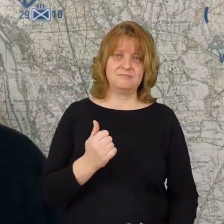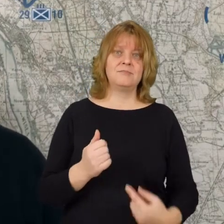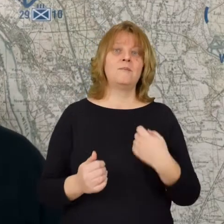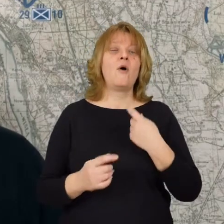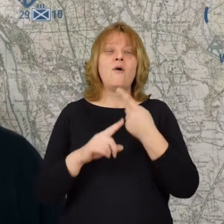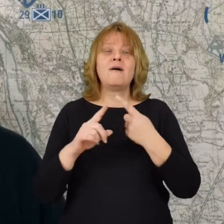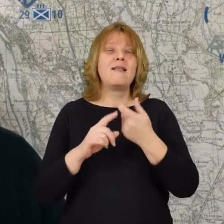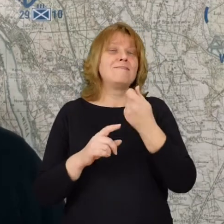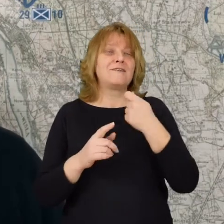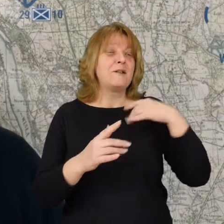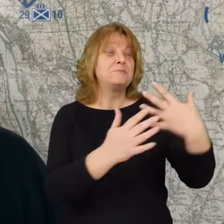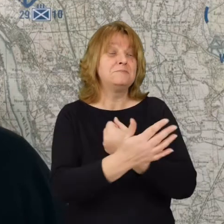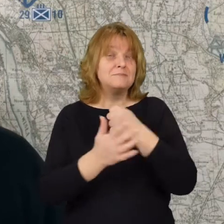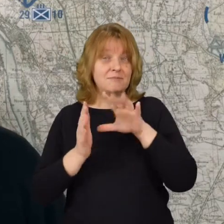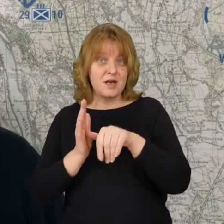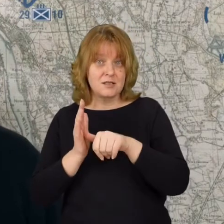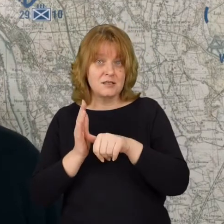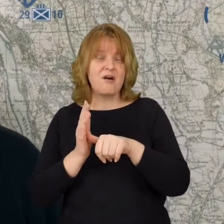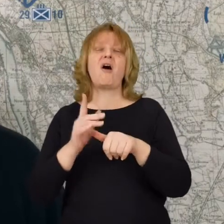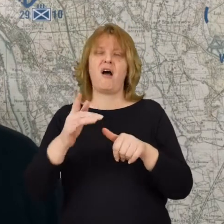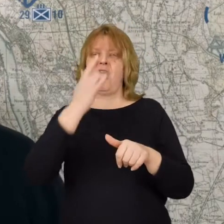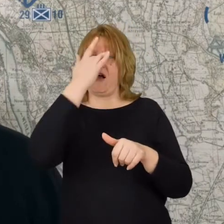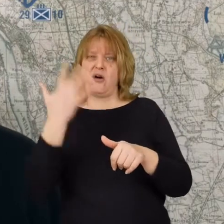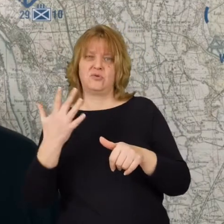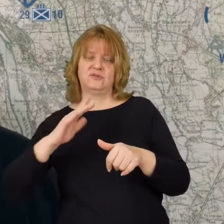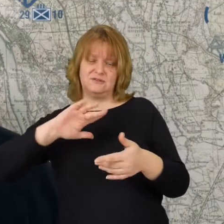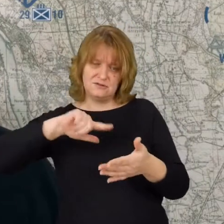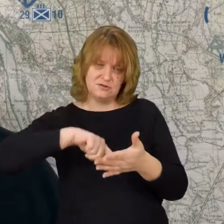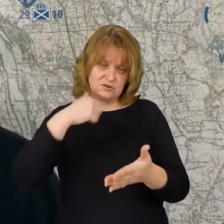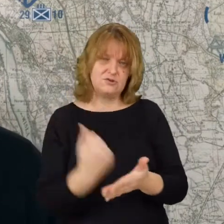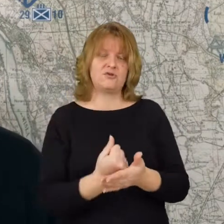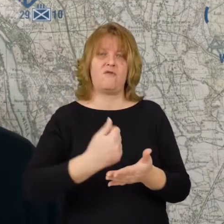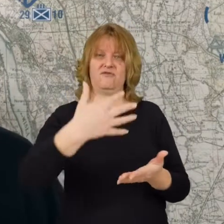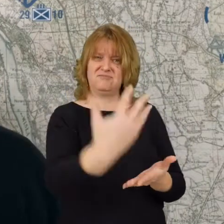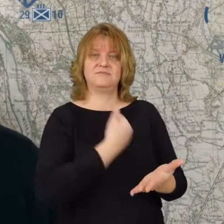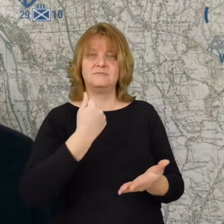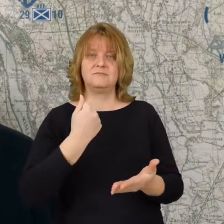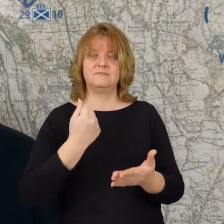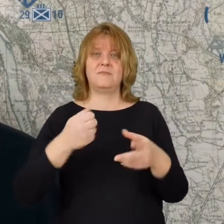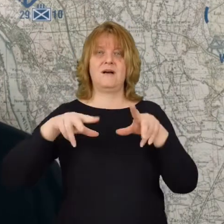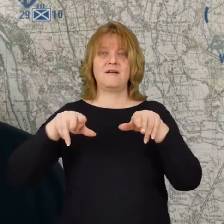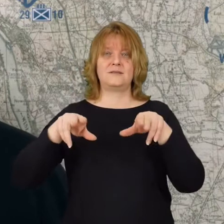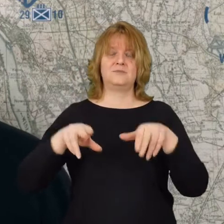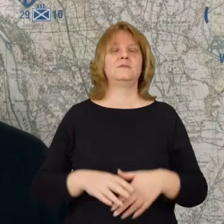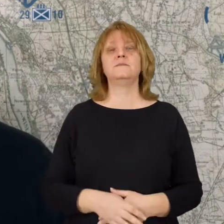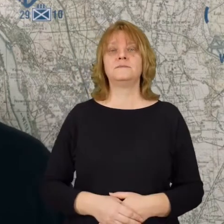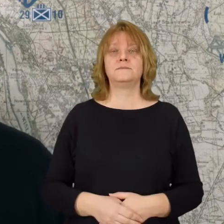Po chwilowym odzyskaniu miasta bolszewicy ponownie przejmują pod swoje władanie.